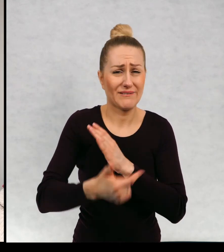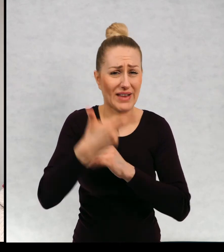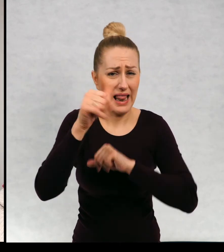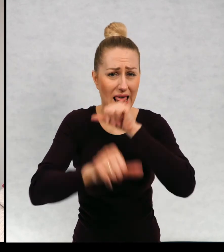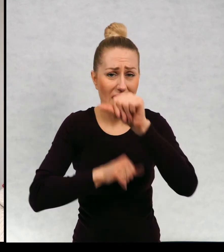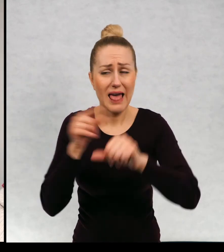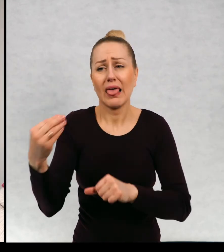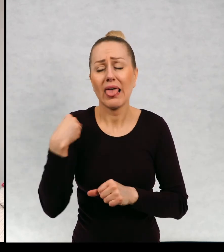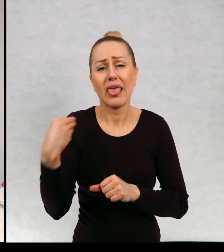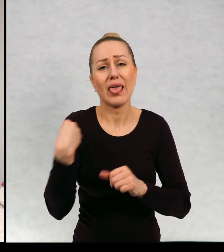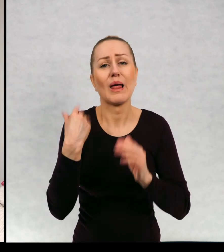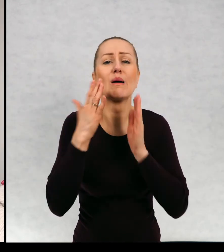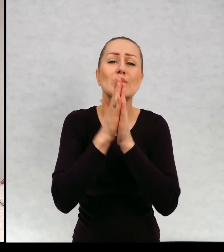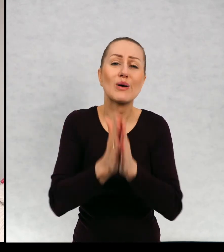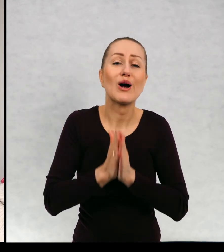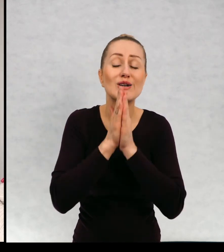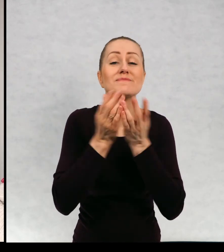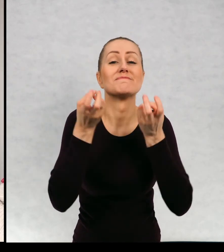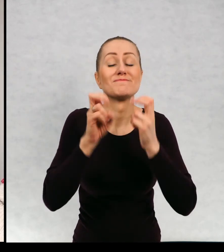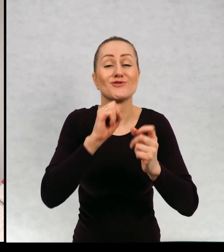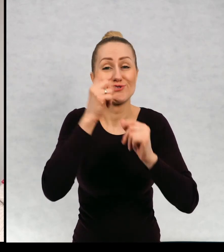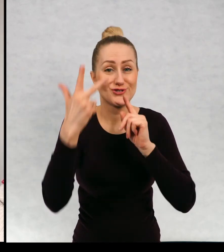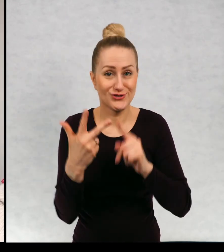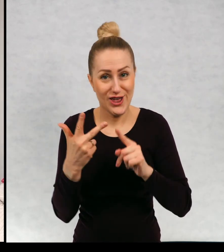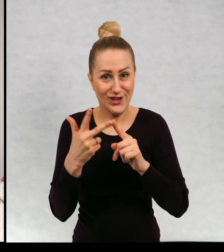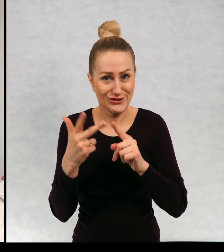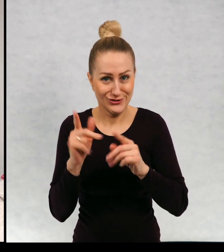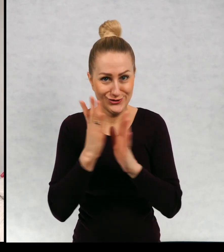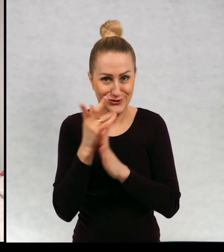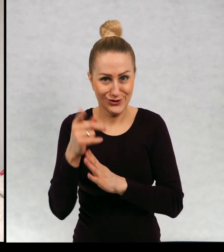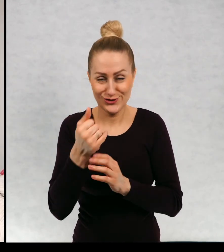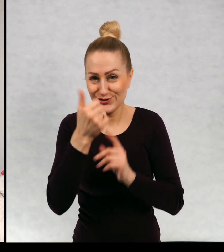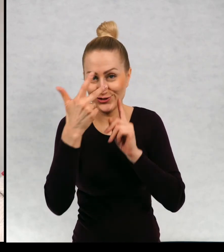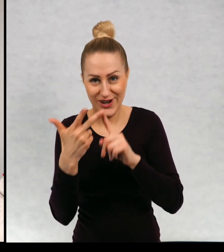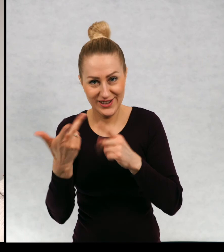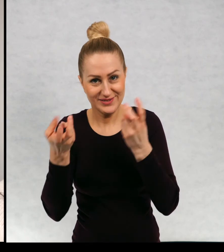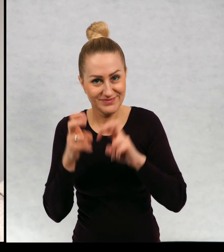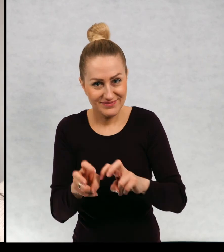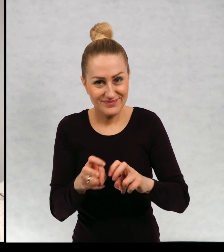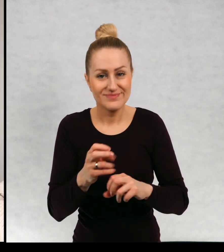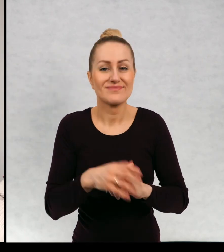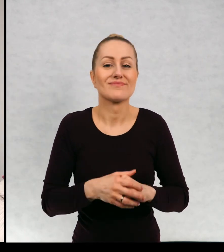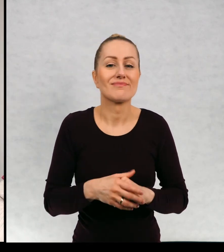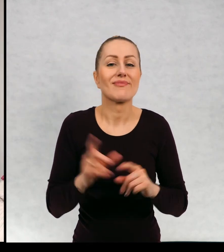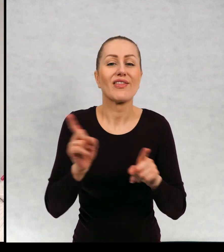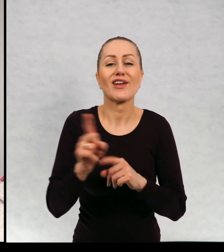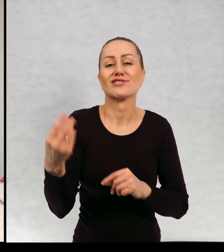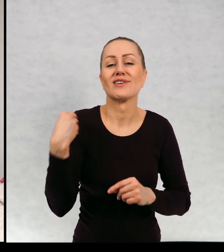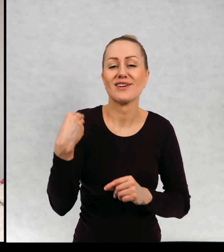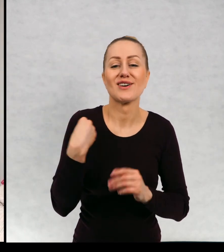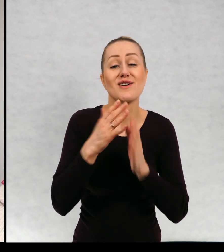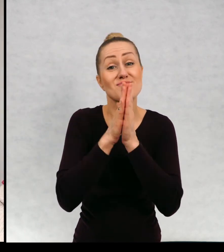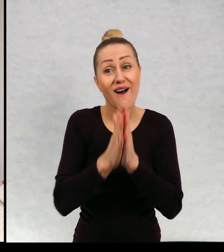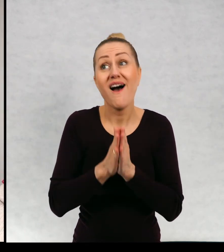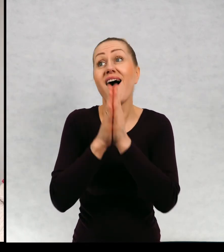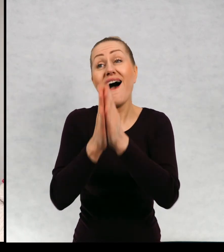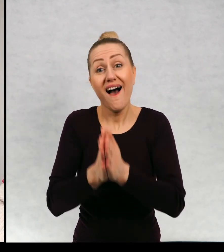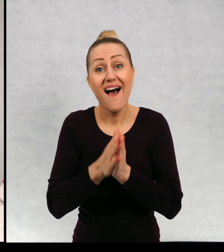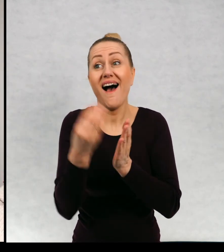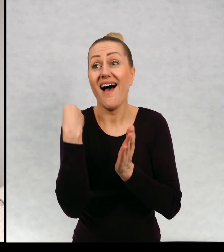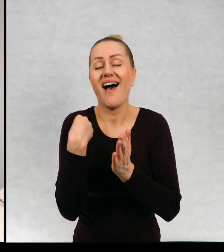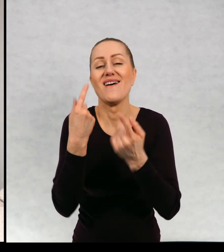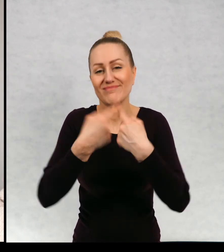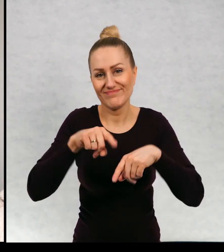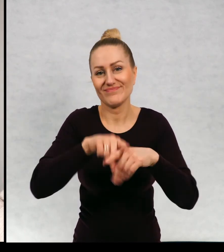z prośbą o powstanie tej trzeciej części i prosił mnie no i wyprosił, trzecia część